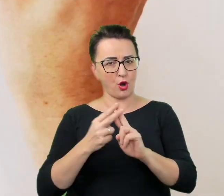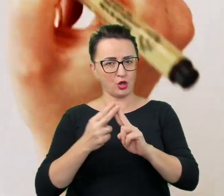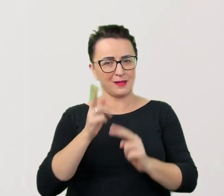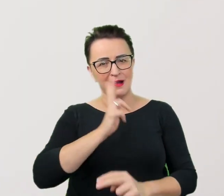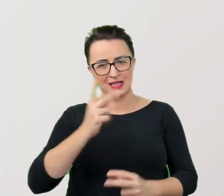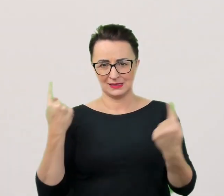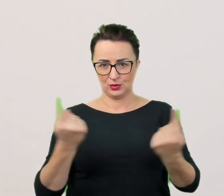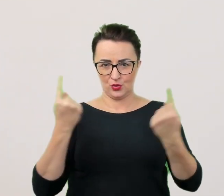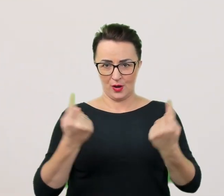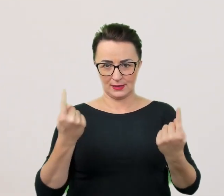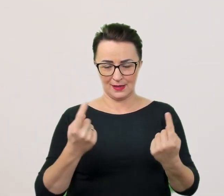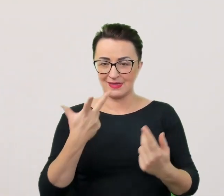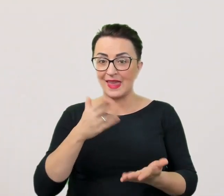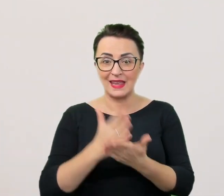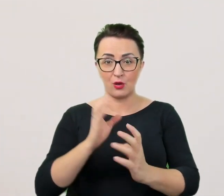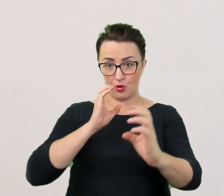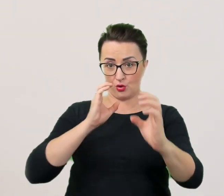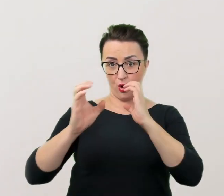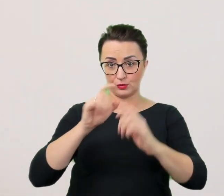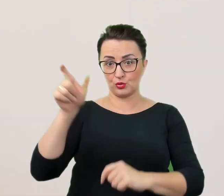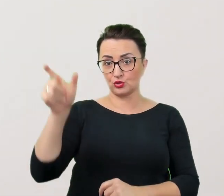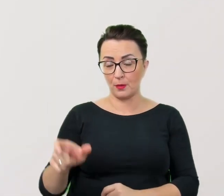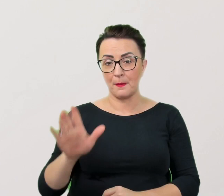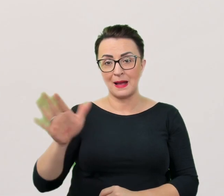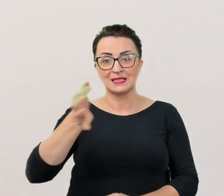nie tylko w komunikacji z osobami ze specjalnymi potrzebami.